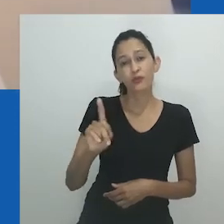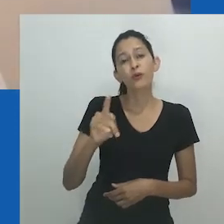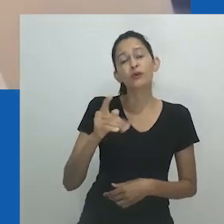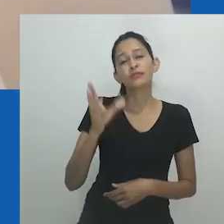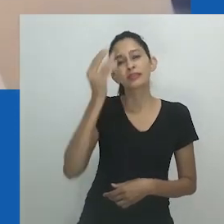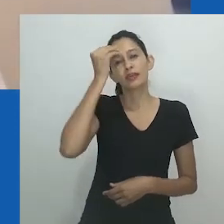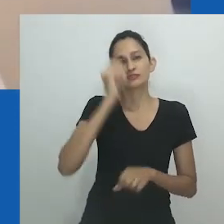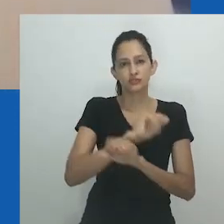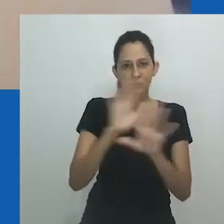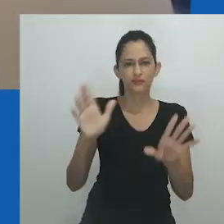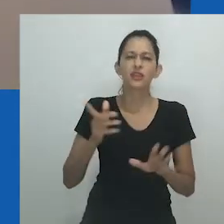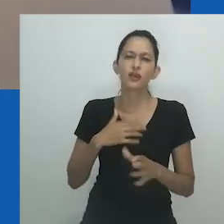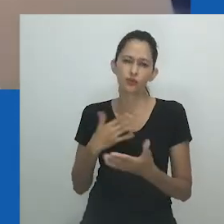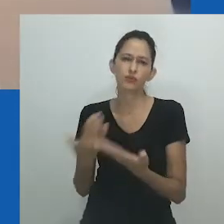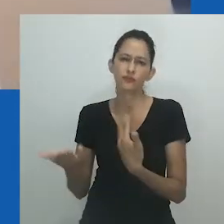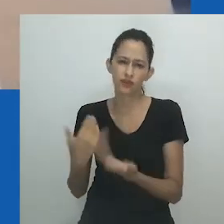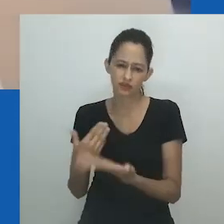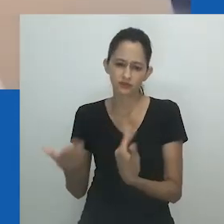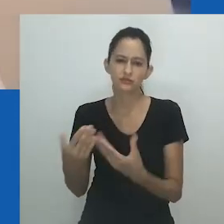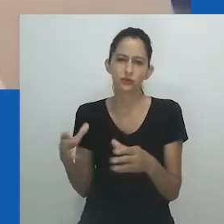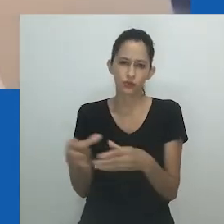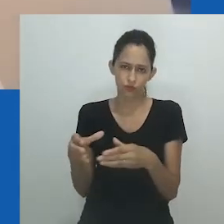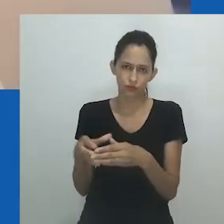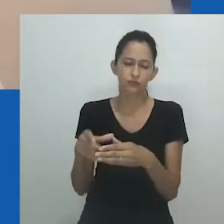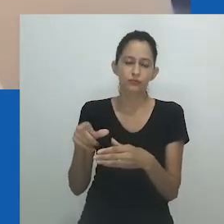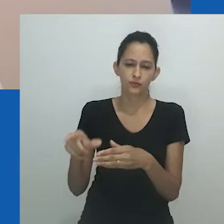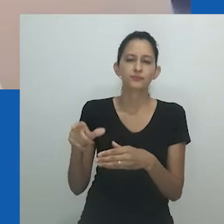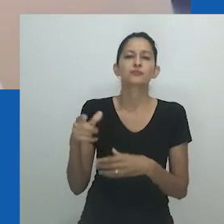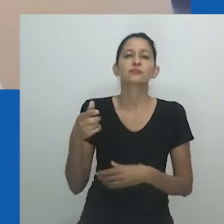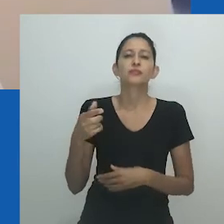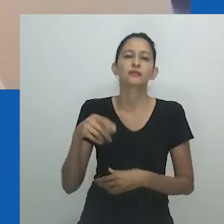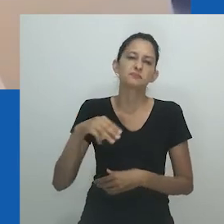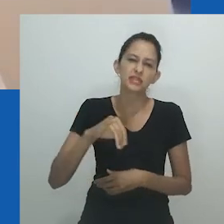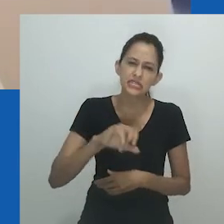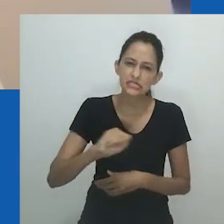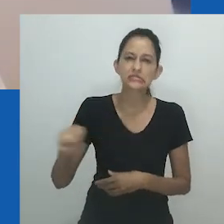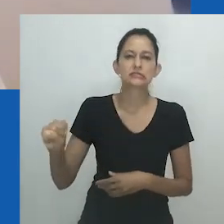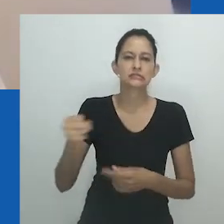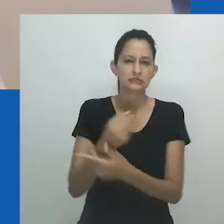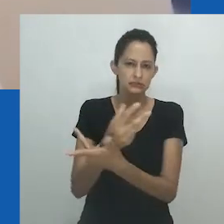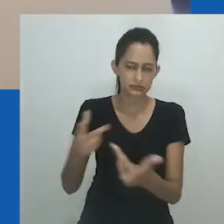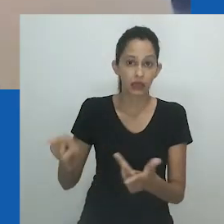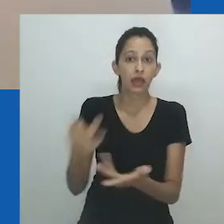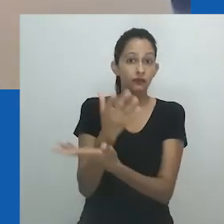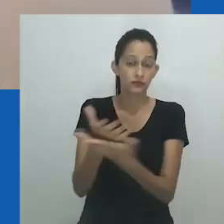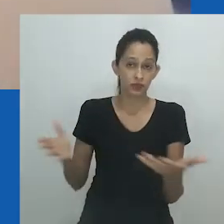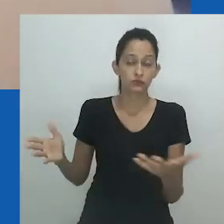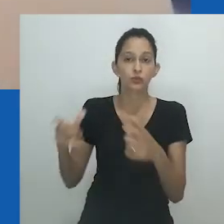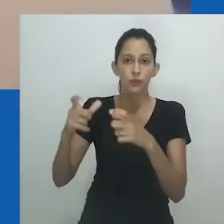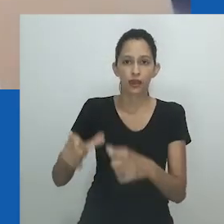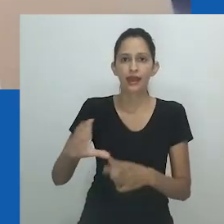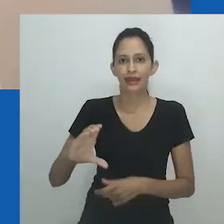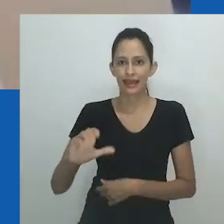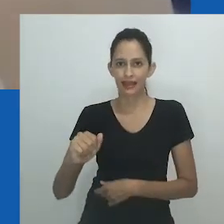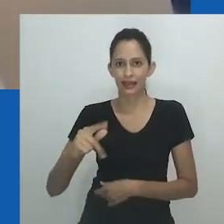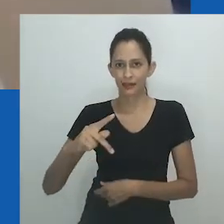Liberty Glenton Matthyse define o contexto do drag como um espaço seguro, um espaço a partir de onde explorar questões de identidade e expressão,